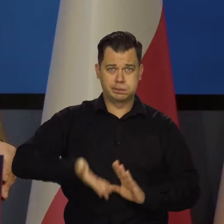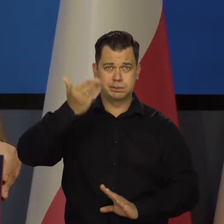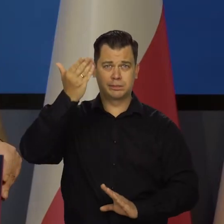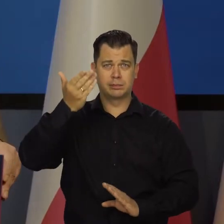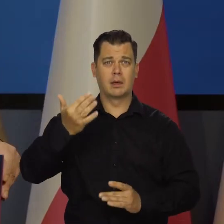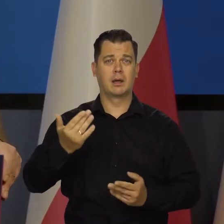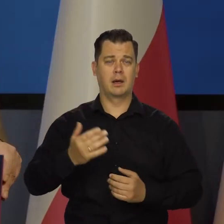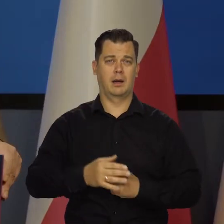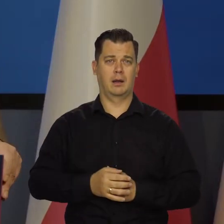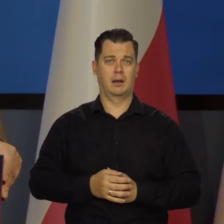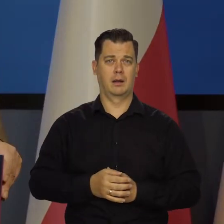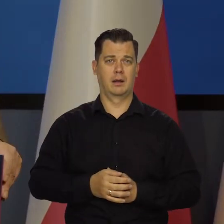dezorganizację społeczną.